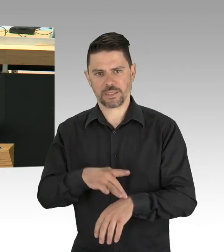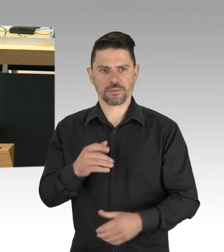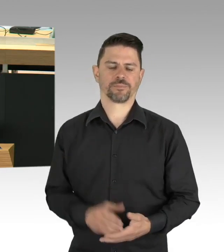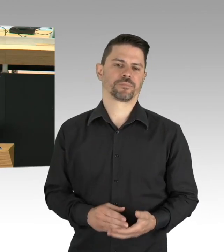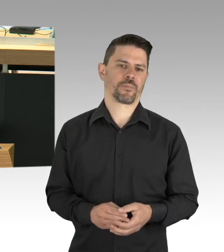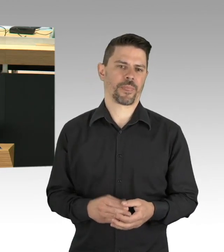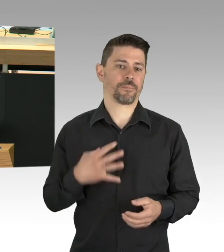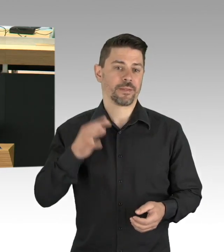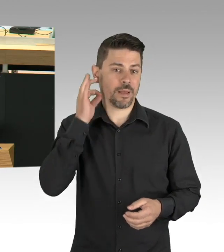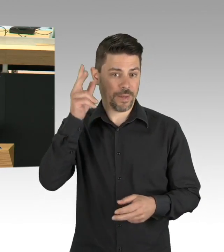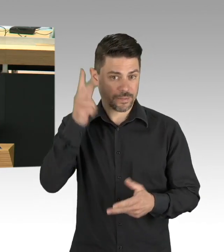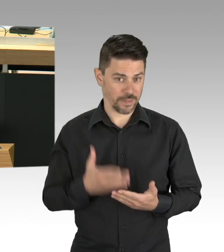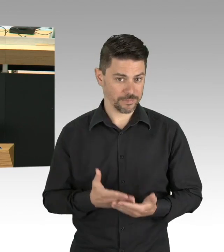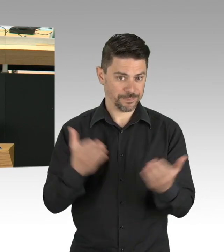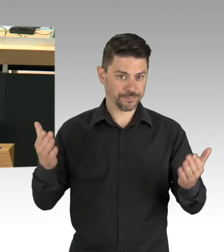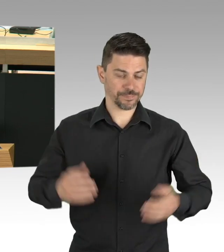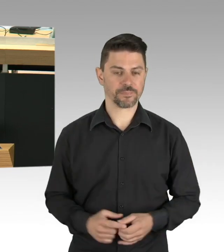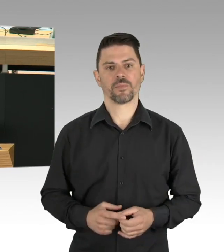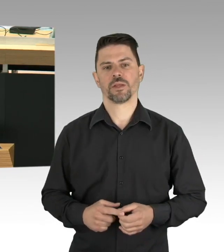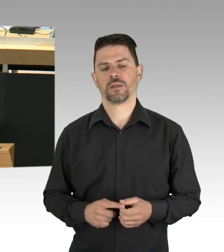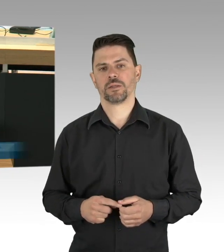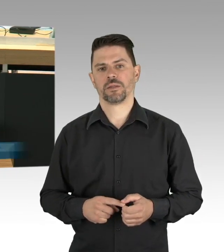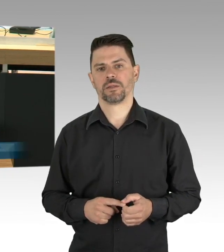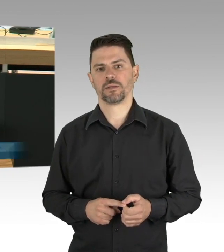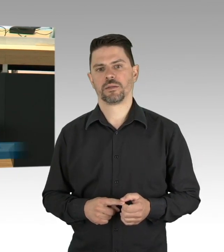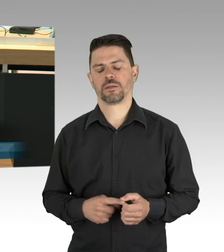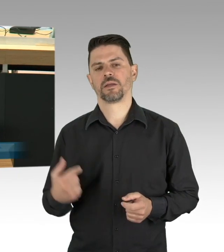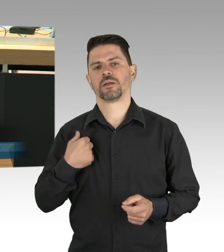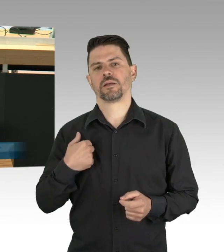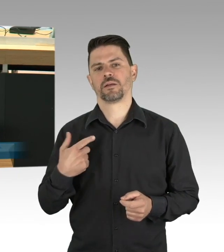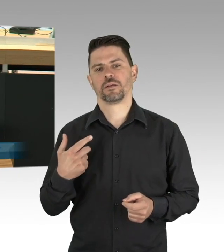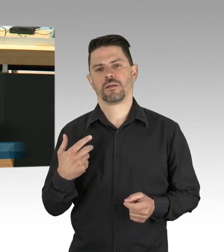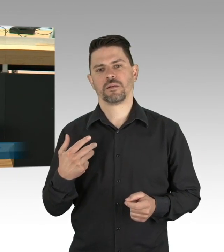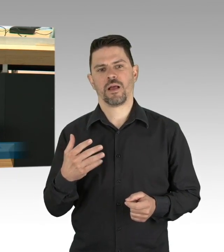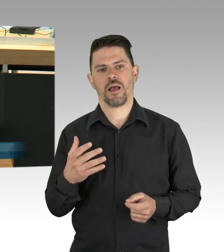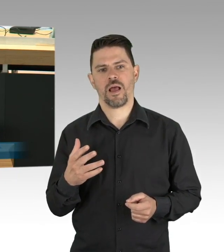ich will da aber noch hinzuschicken, ich hab mich gegen die Flasche Desinfektionsmittel entschieden,